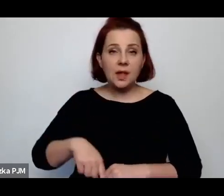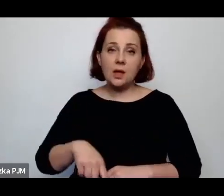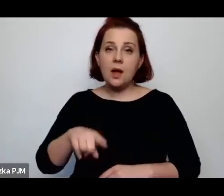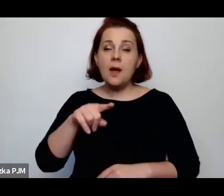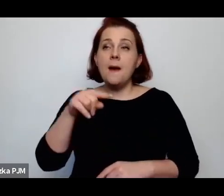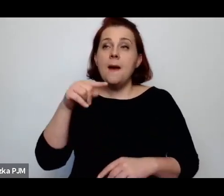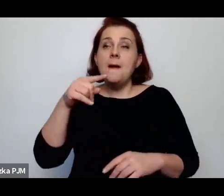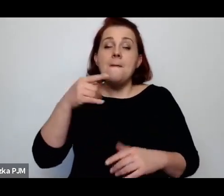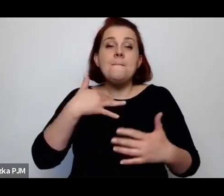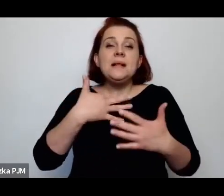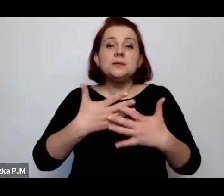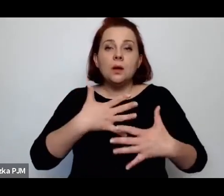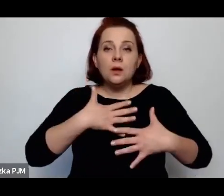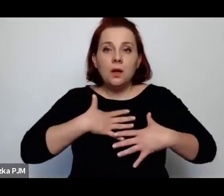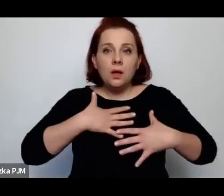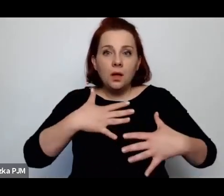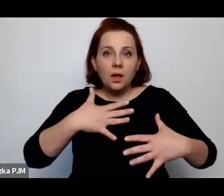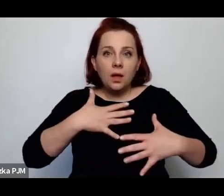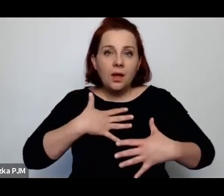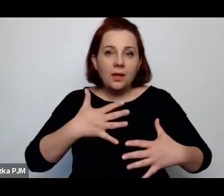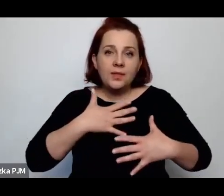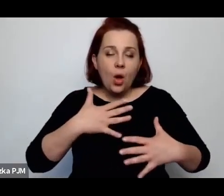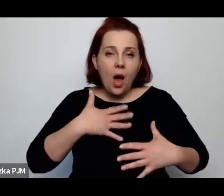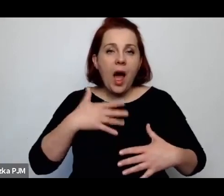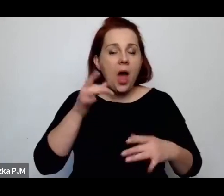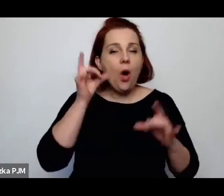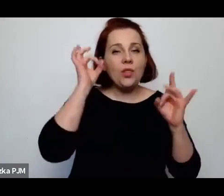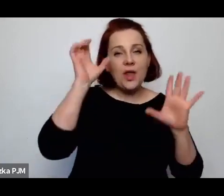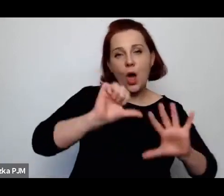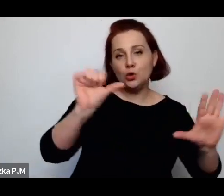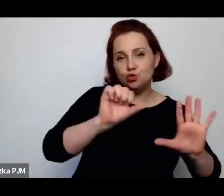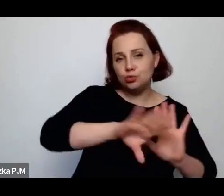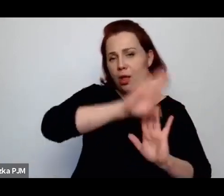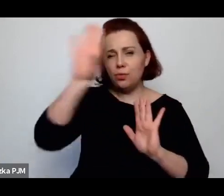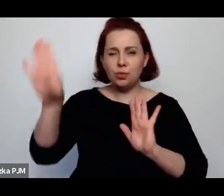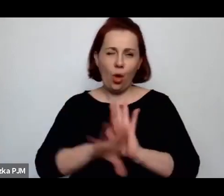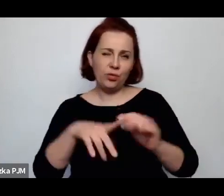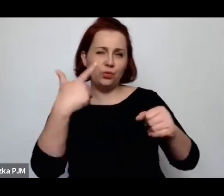ale od szóstej rano do dwudziestej drugiej zajmować się całym domem i rodziną.